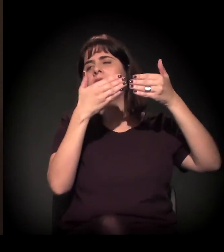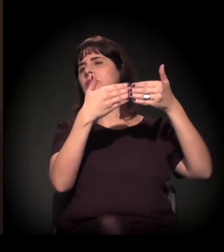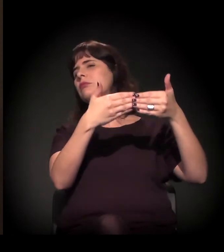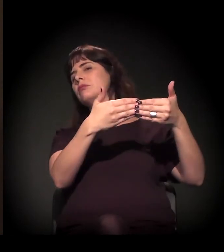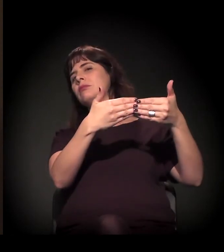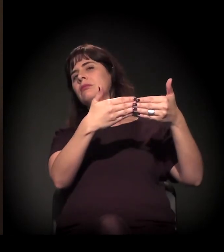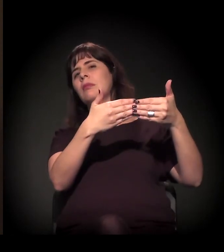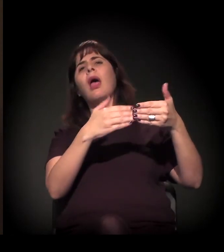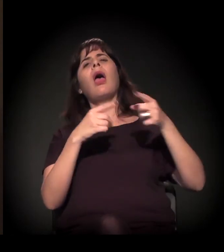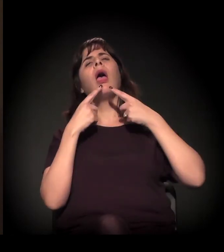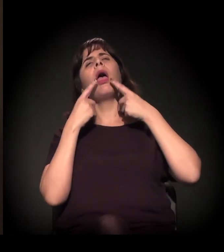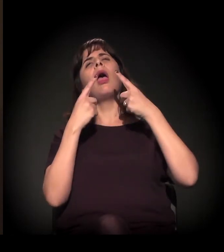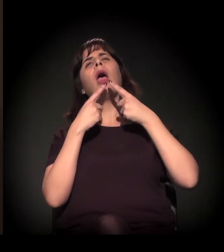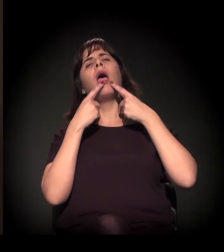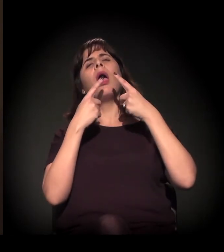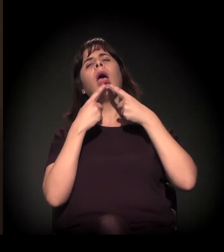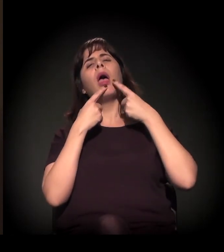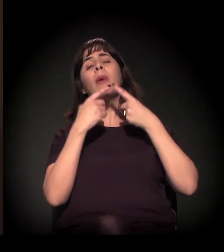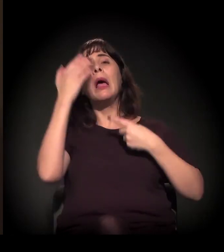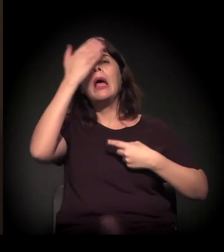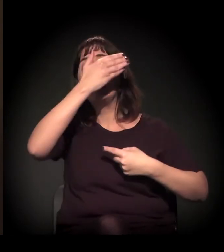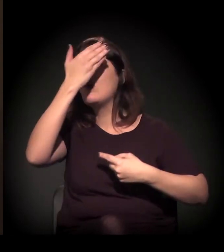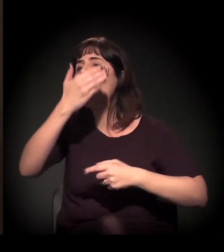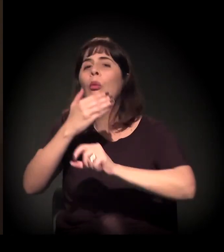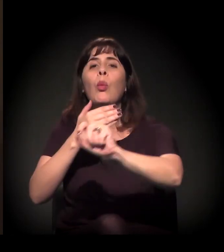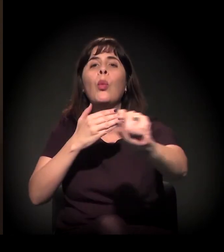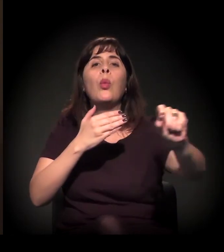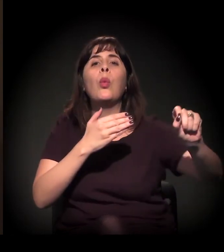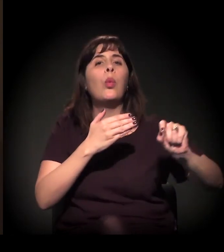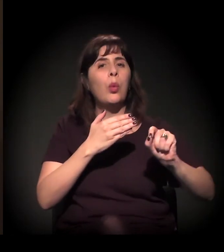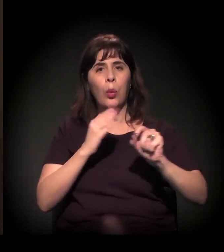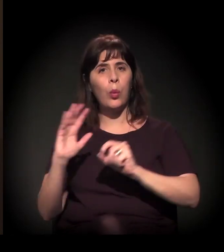e hoje a gente sente que todos que estão aqui